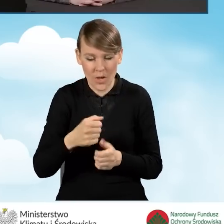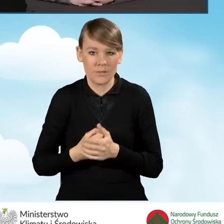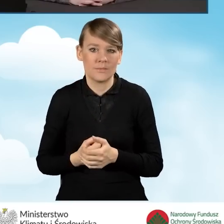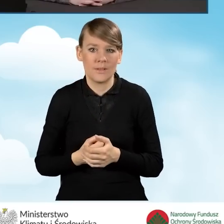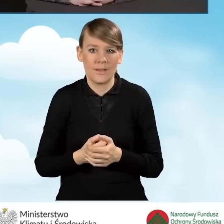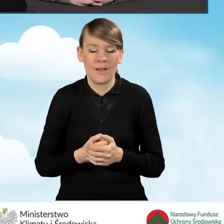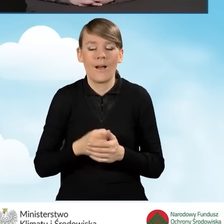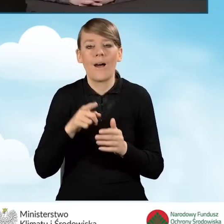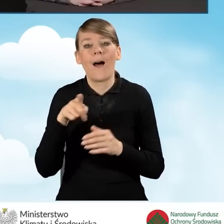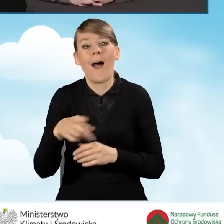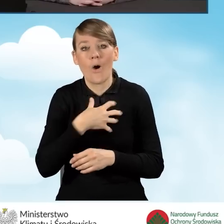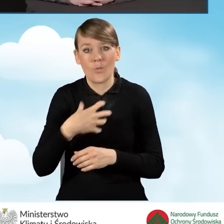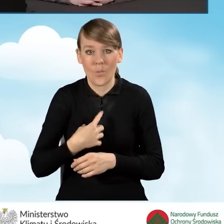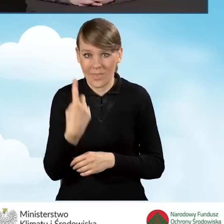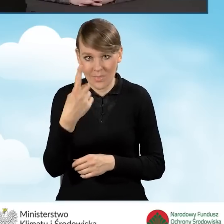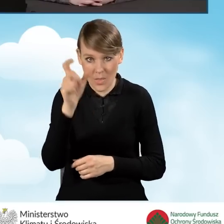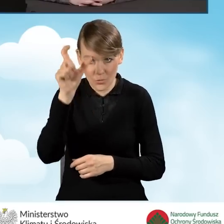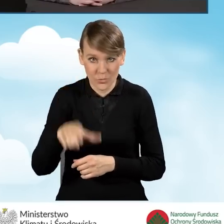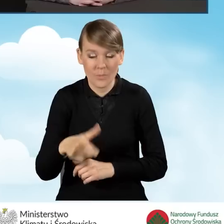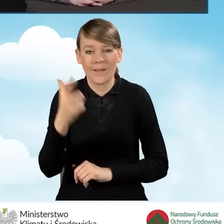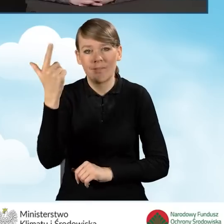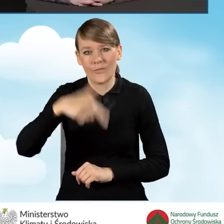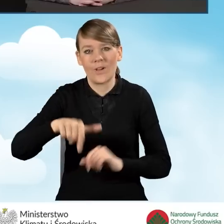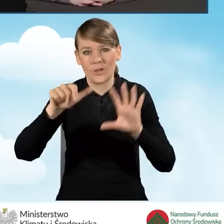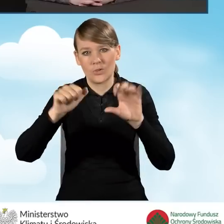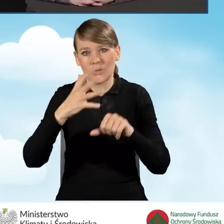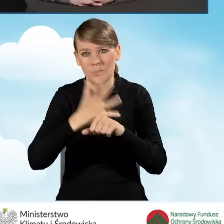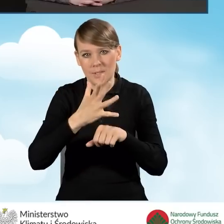dla gospodarstwa jednoosobowego 2651 złotych